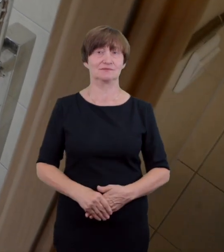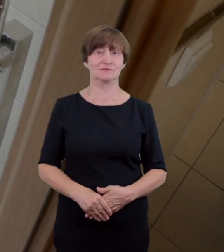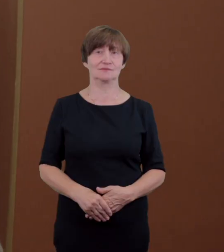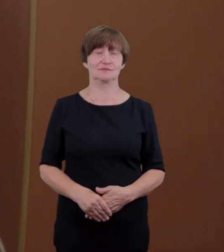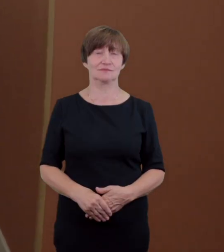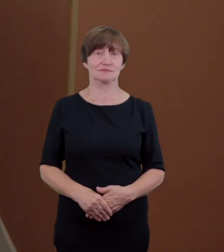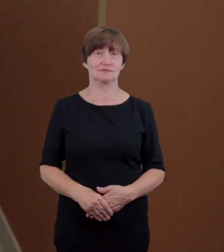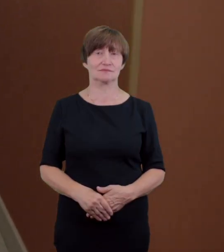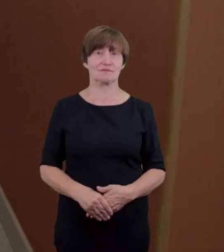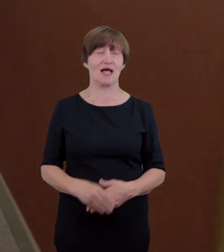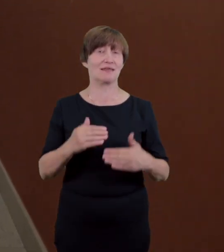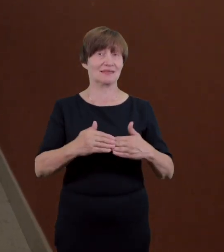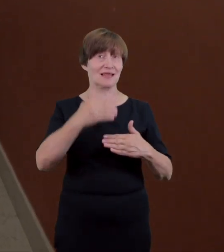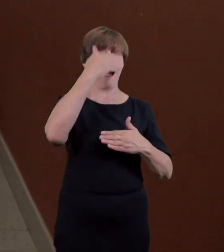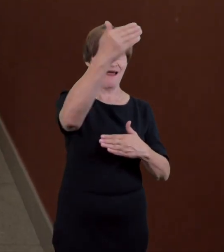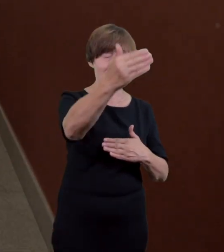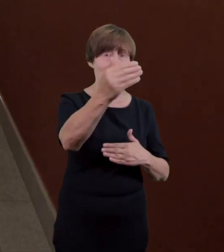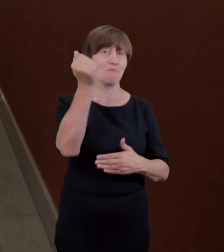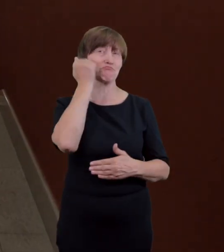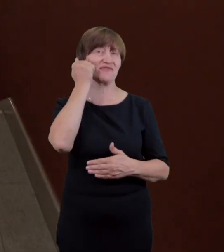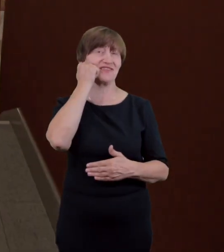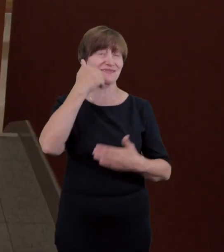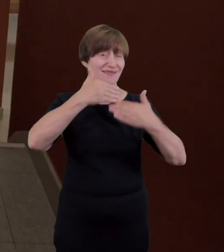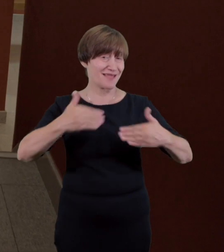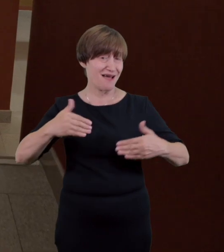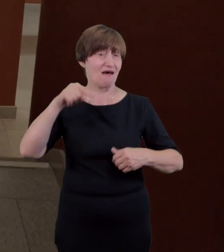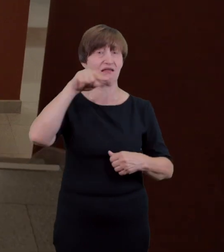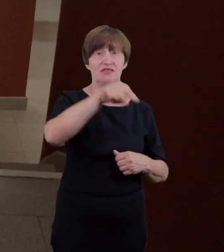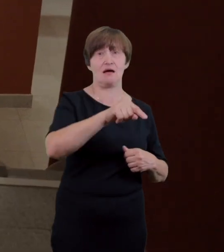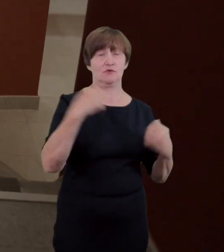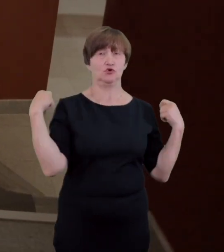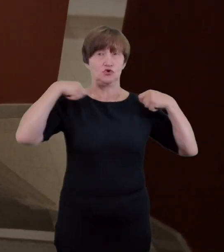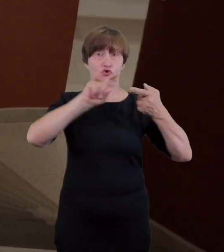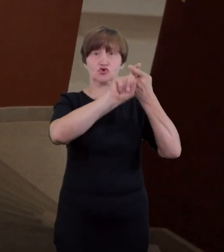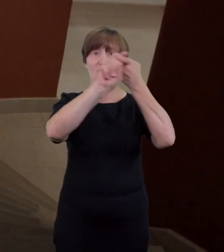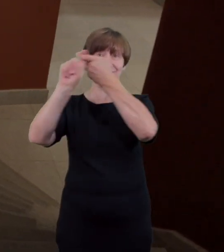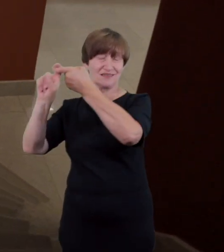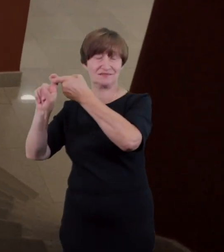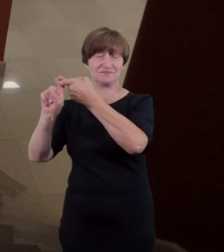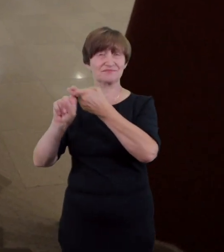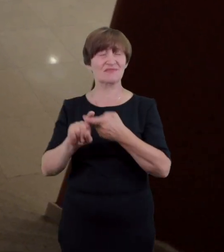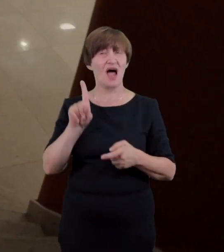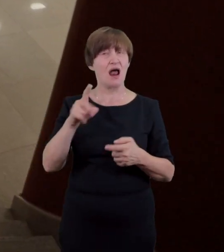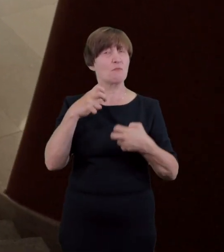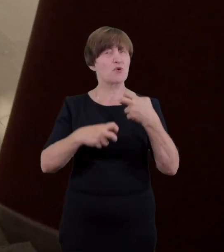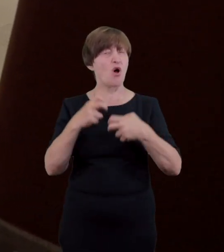dalej znajduje się szatnia. Jej usytuowanie w piwnicy teatru i wysokie schody praktycznie